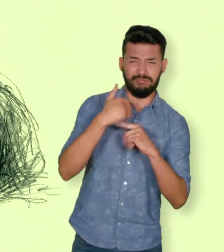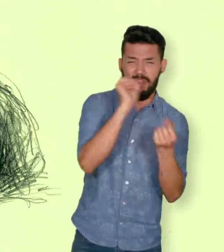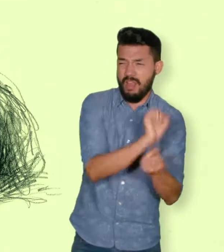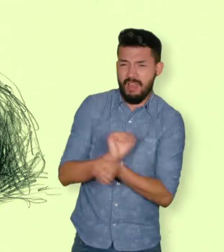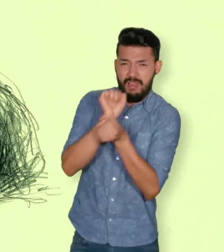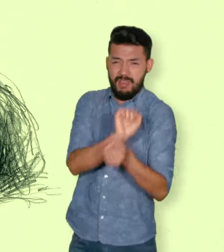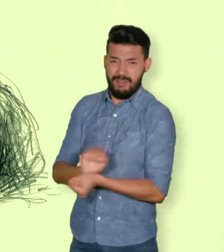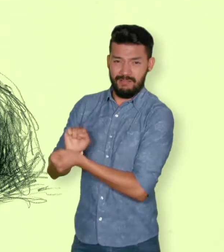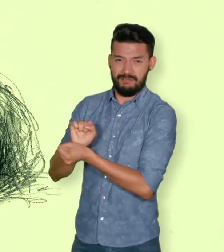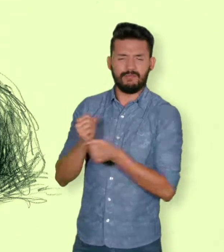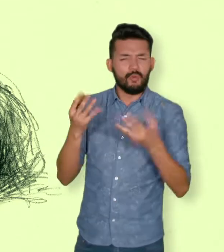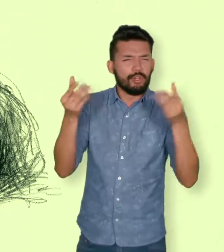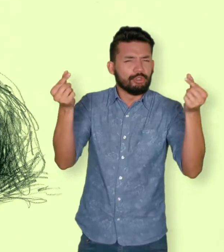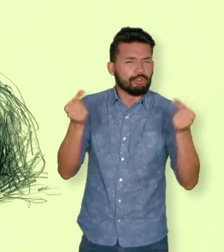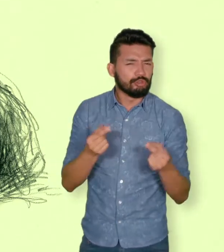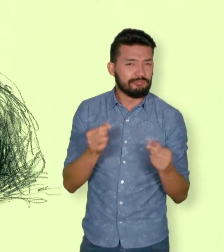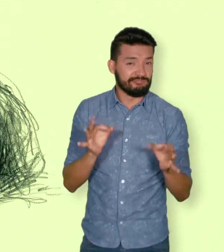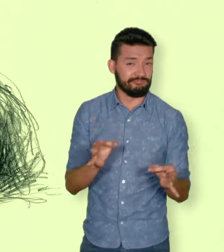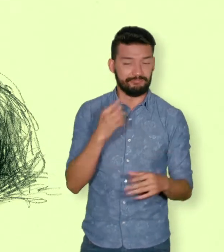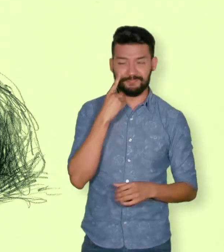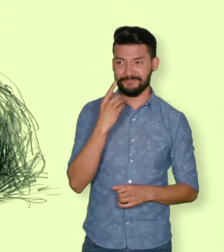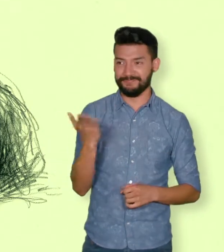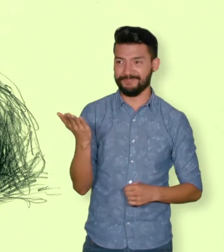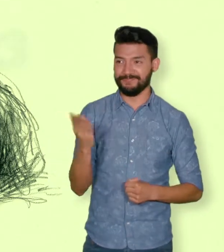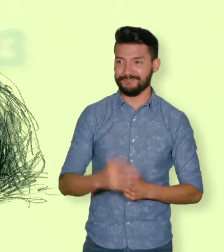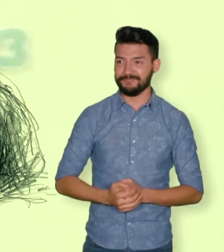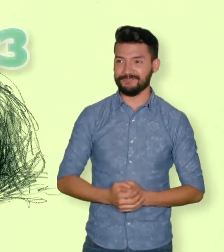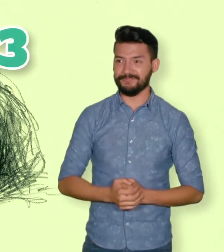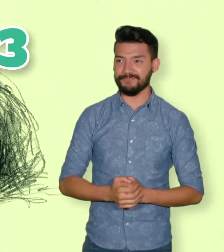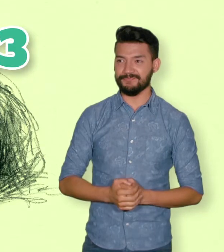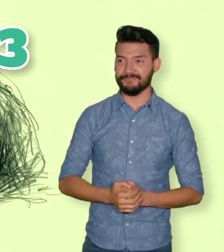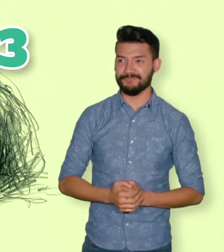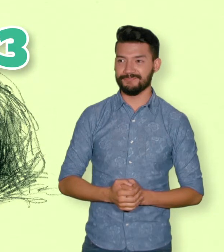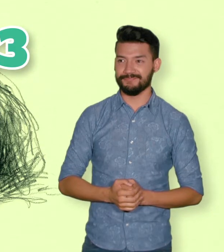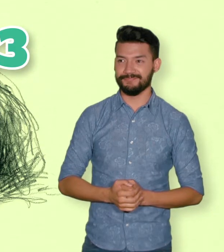con el conflicto armado entre 1970 y 2010